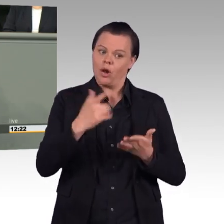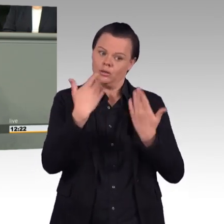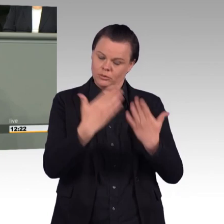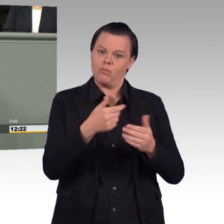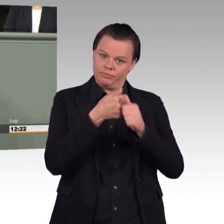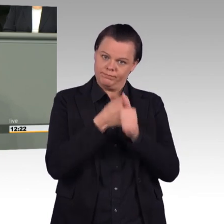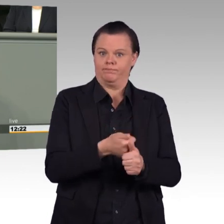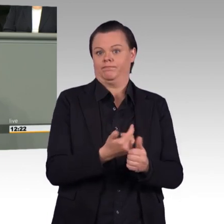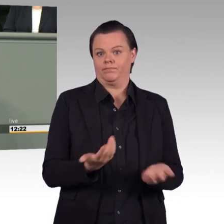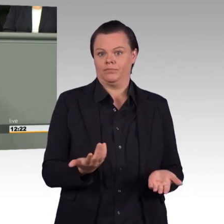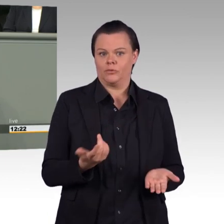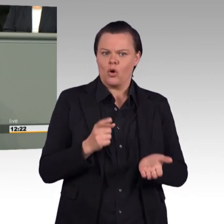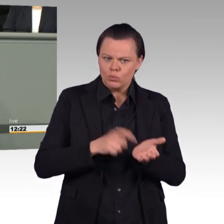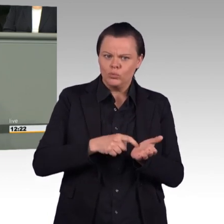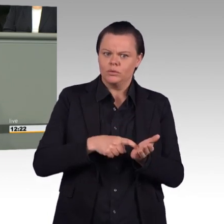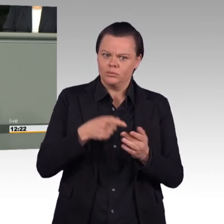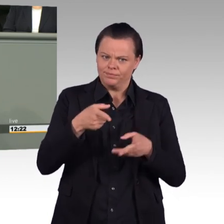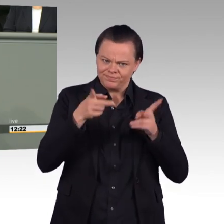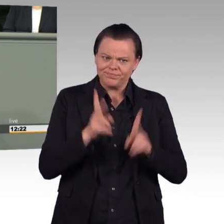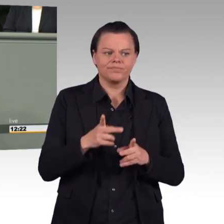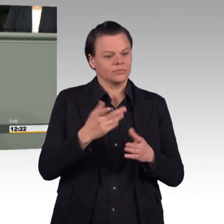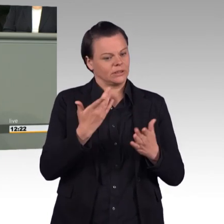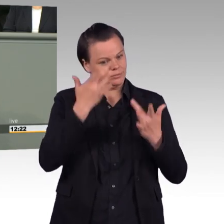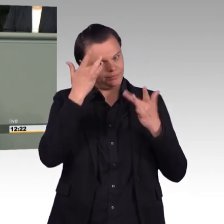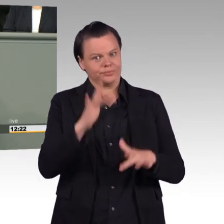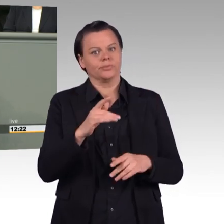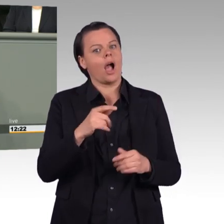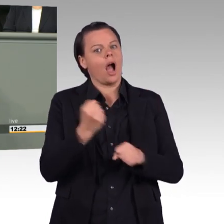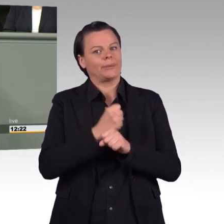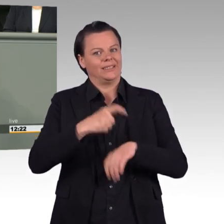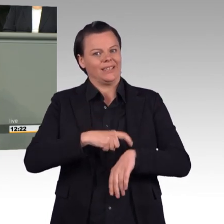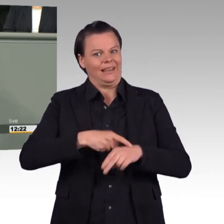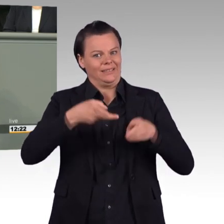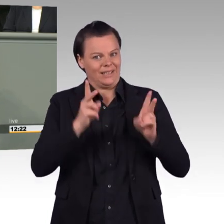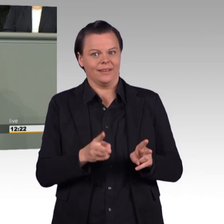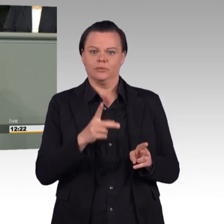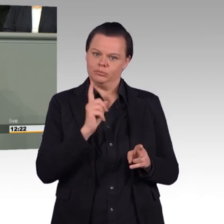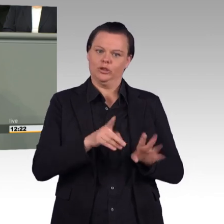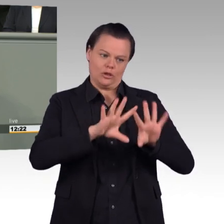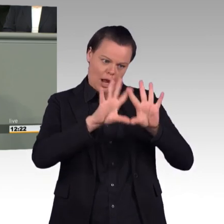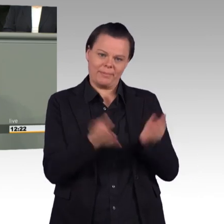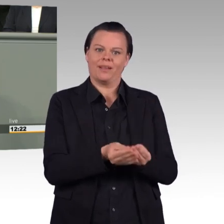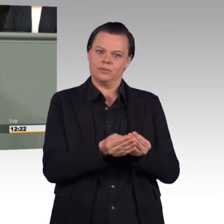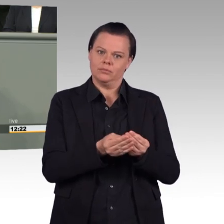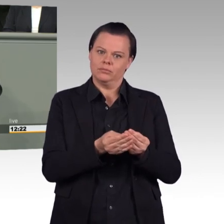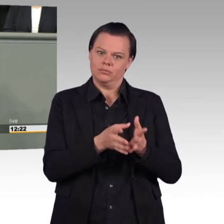komplett ausgesetzt werden kann. So sozial ist dieses Gesetz also gar nicht, wenn man genauer hinschaut.